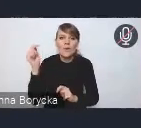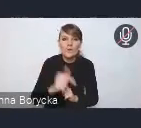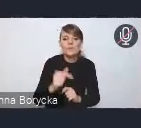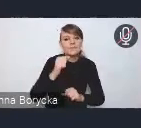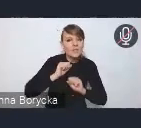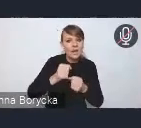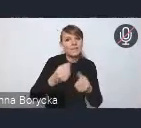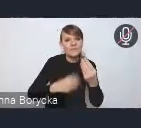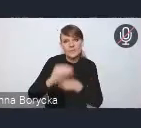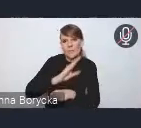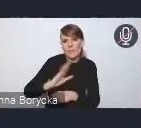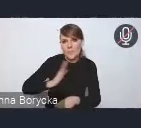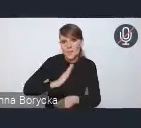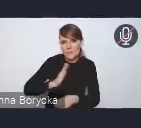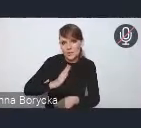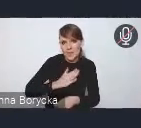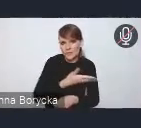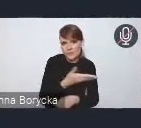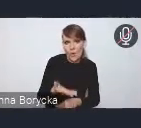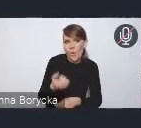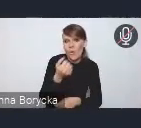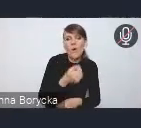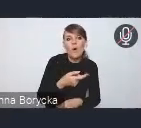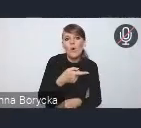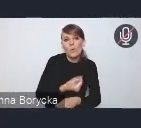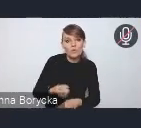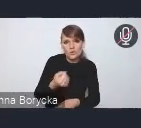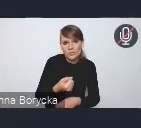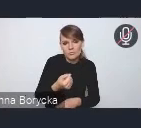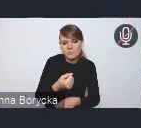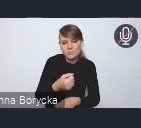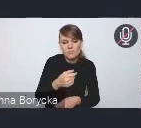niechronionych użytkowników dróg.